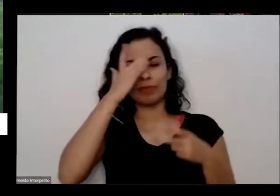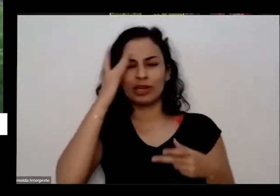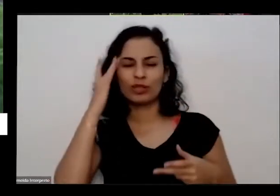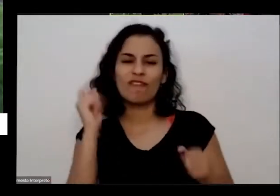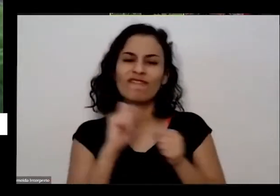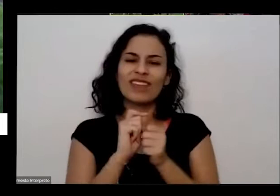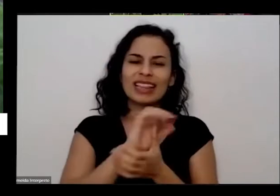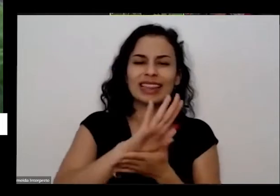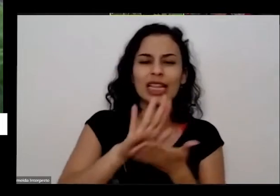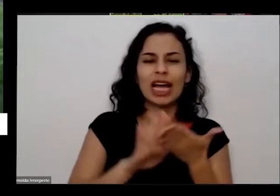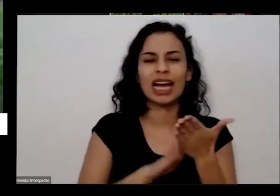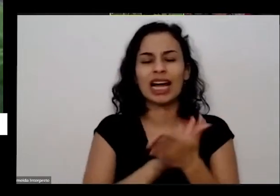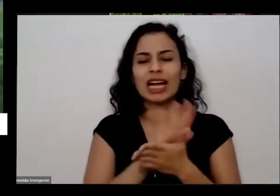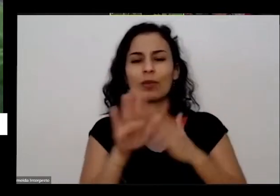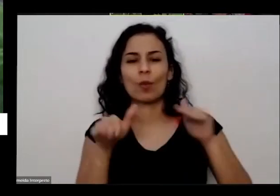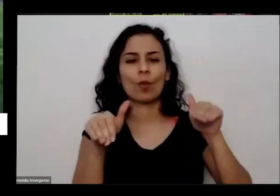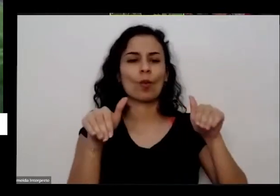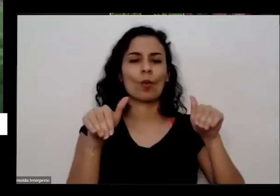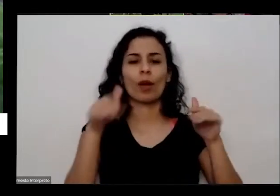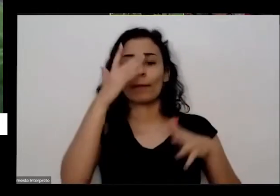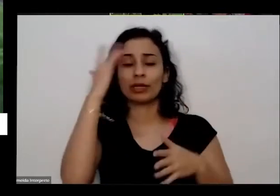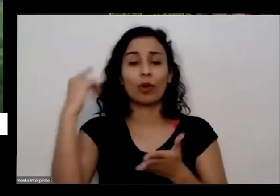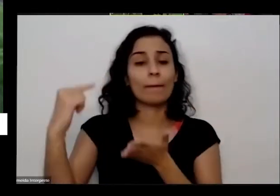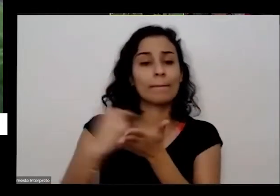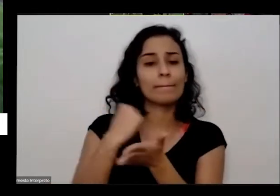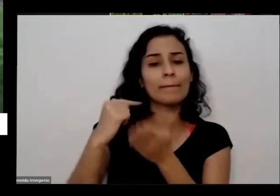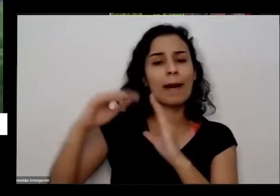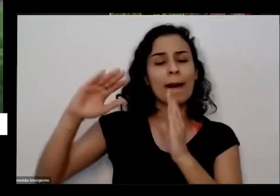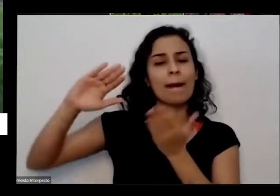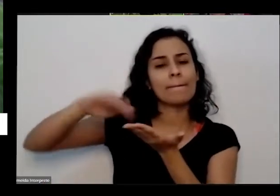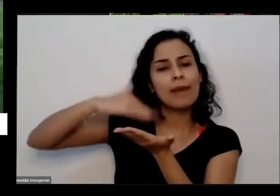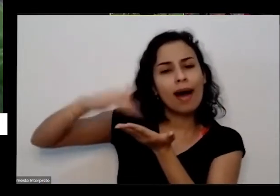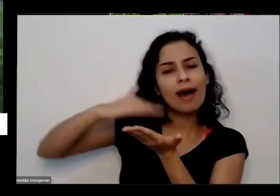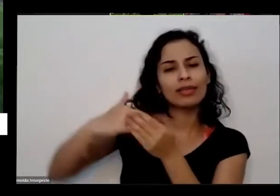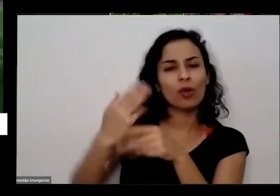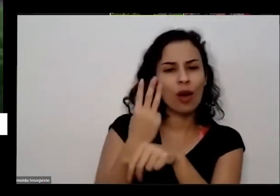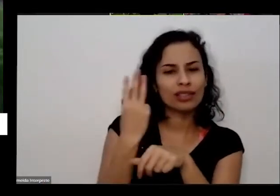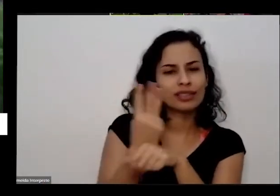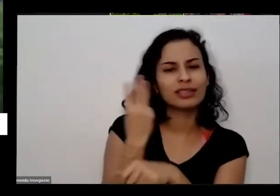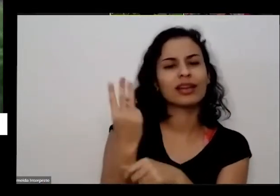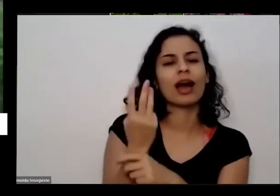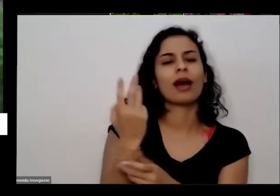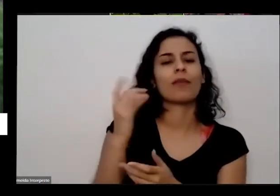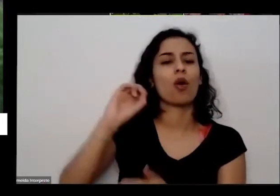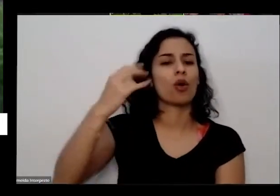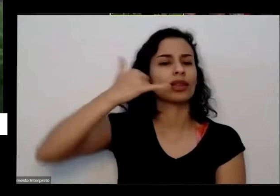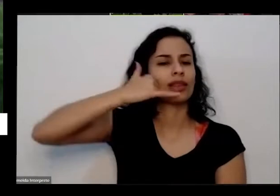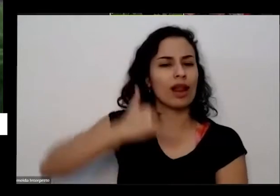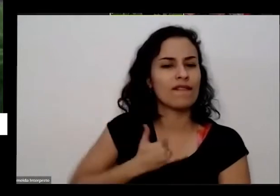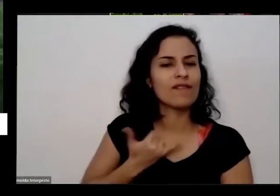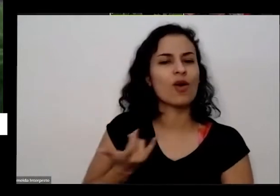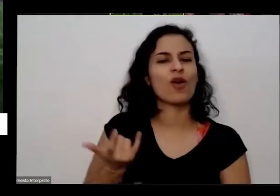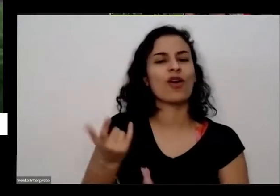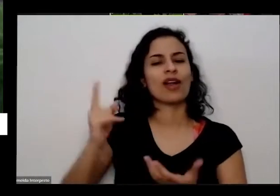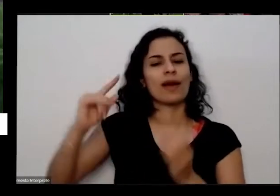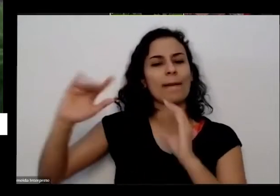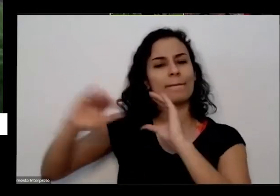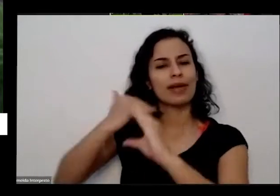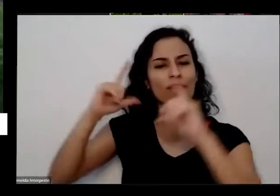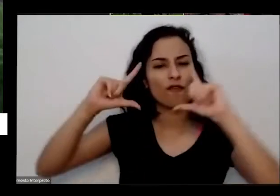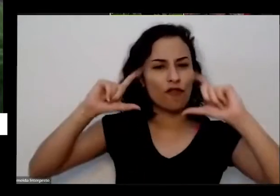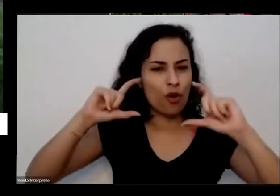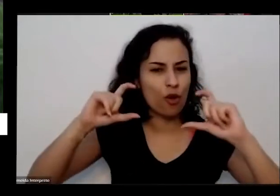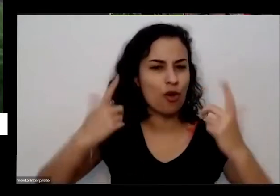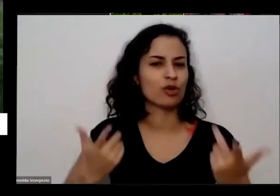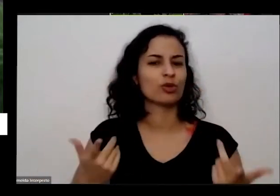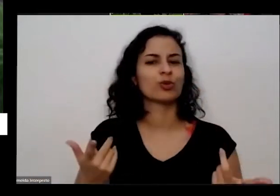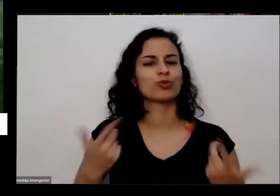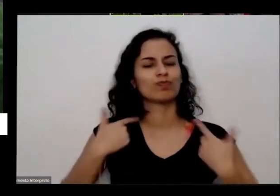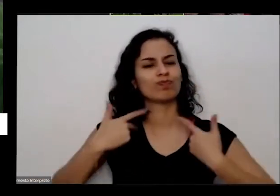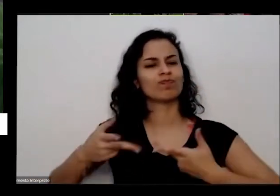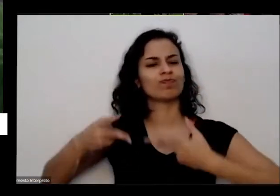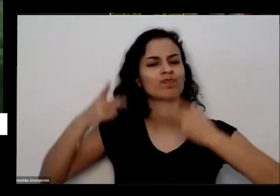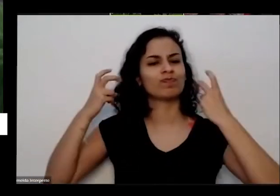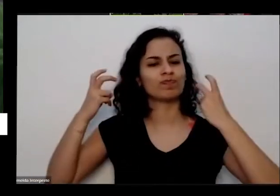muita gente me mandando mensagens por WhatsApp o meu telefonando e mandando fotografias de de